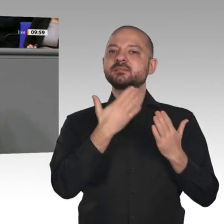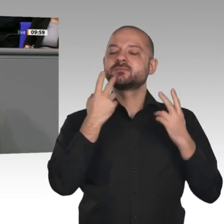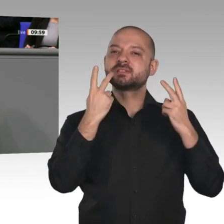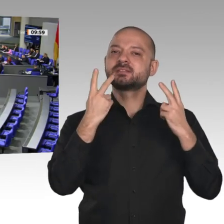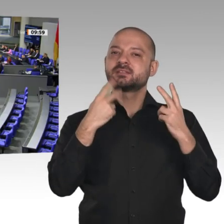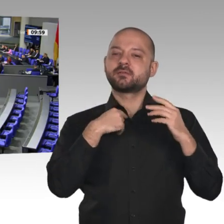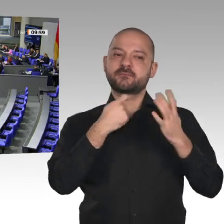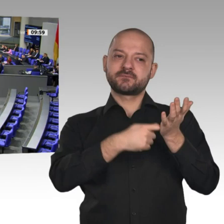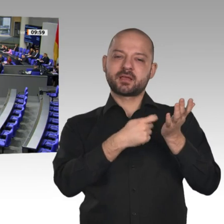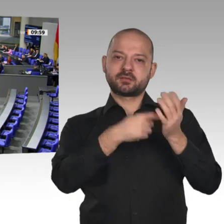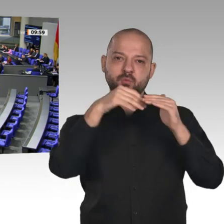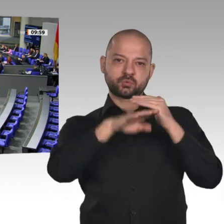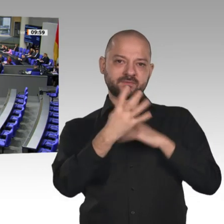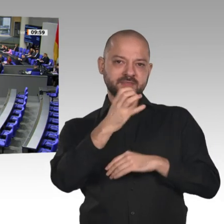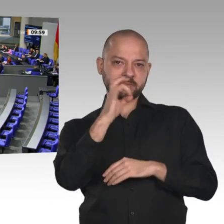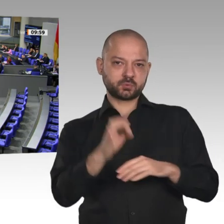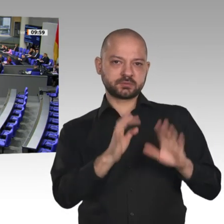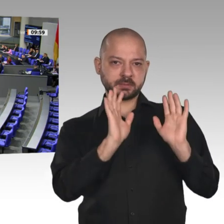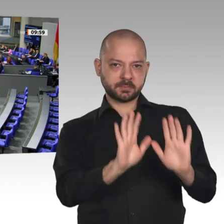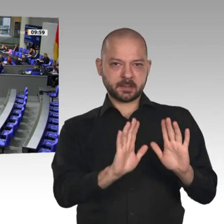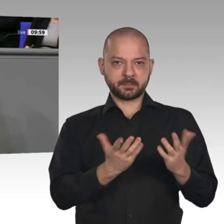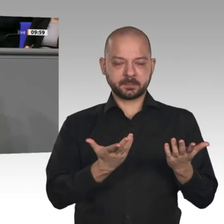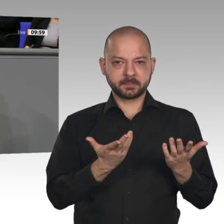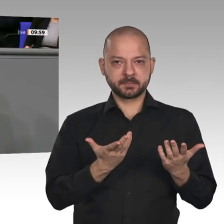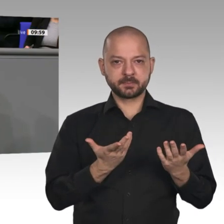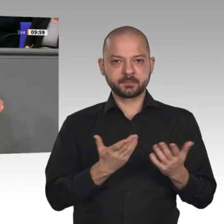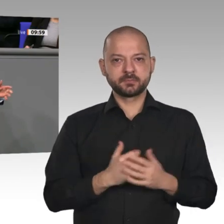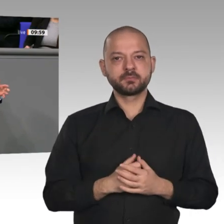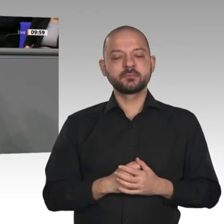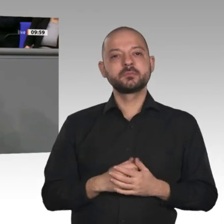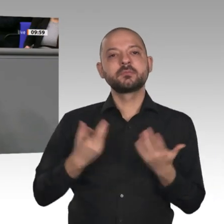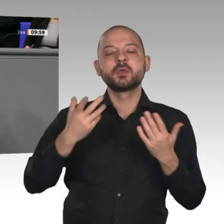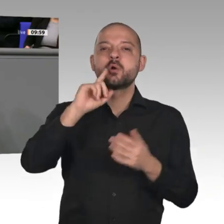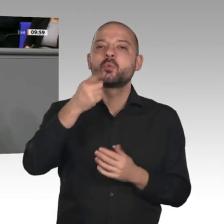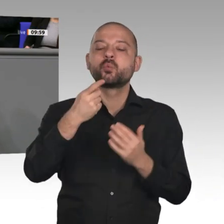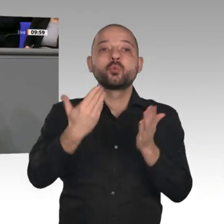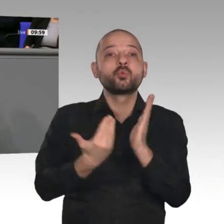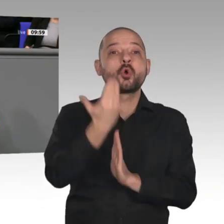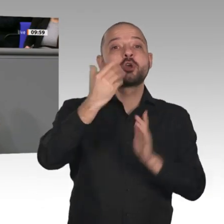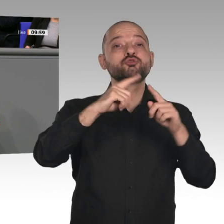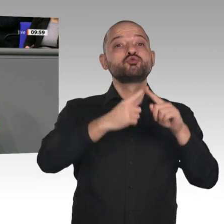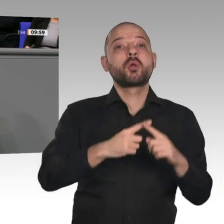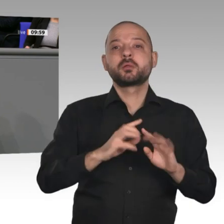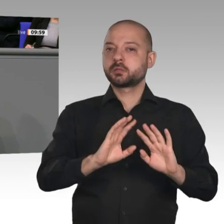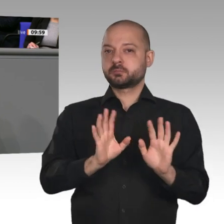Auch über die Neuverschuldung und die Schuldentilgung spricht kein Mensch mehr. Wir haben im letzten Jahr das Maastricht-Kritierium eingehalten und sind bei einer Staatsverschuldung von